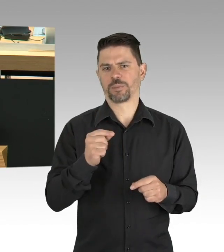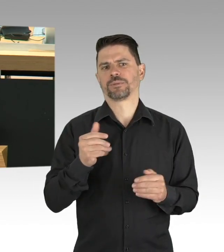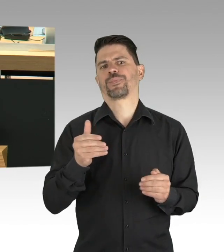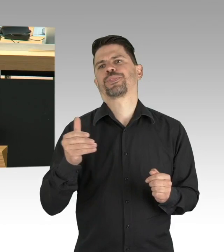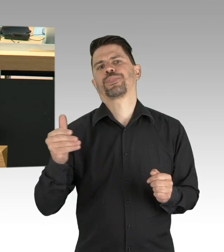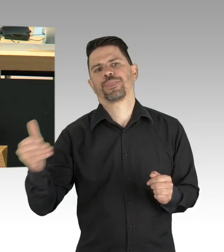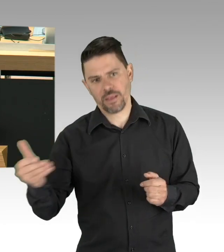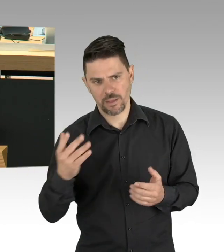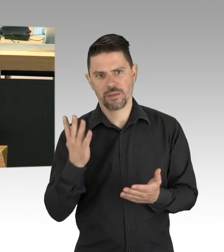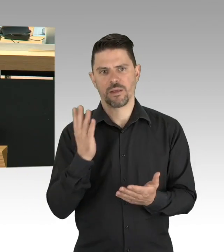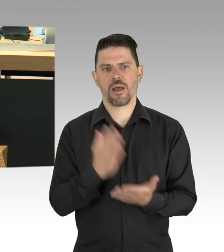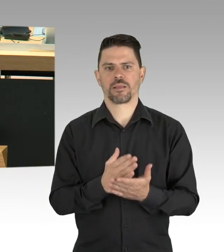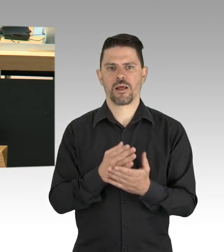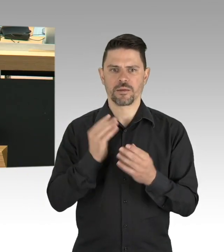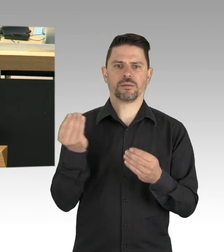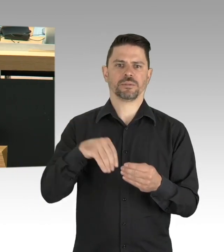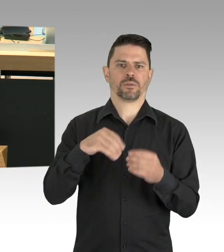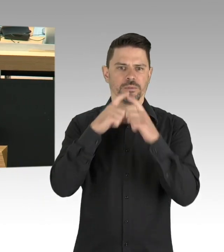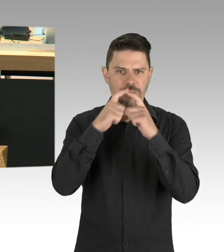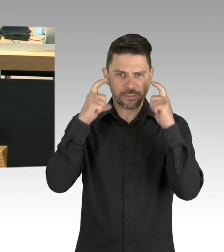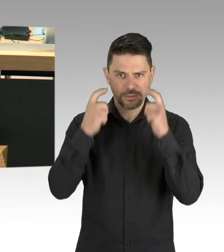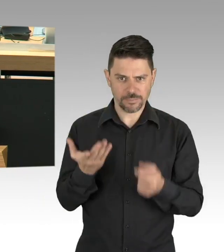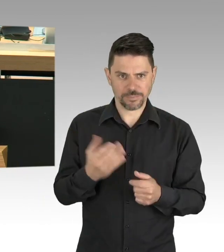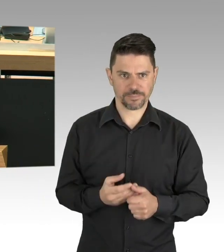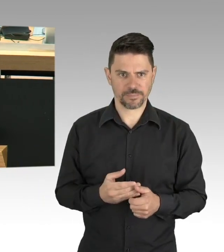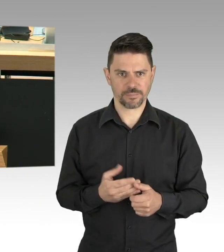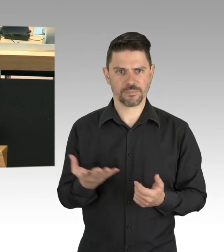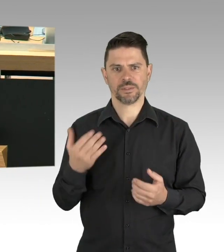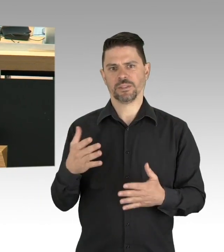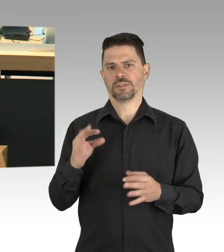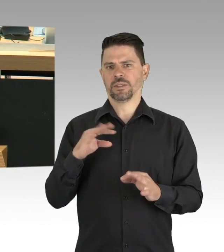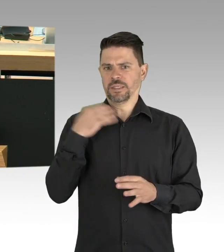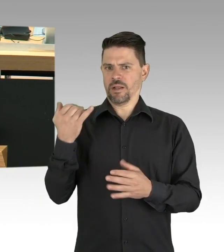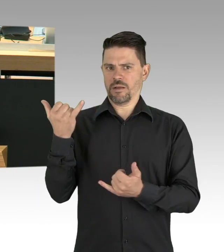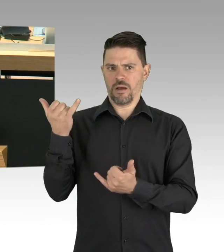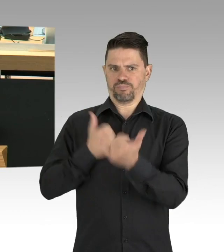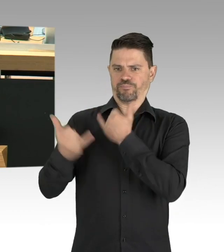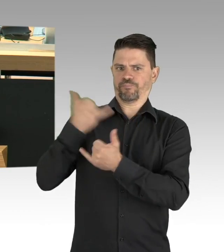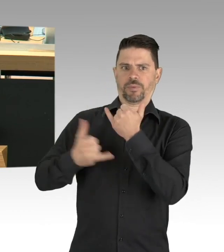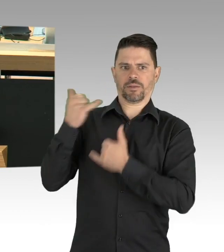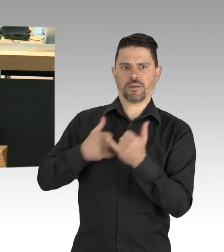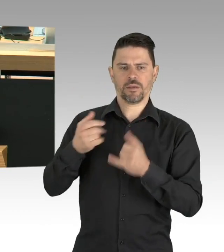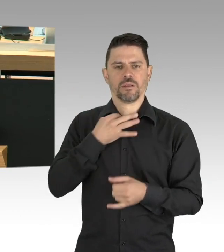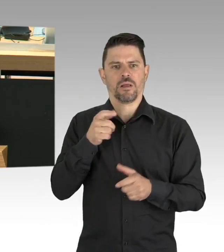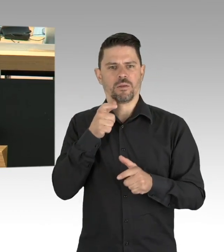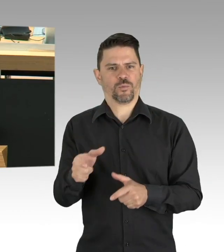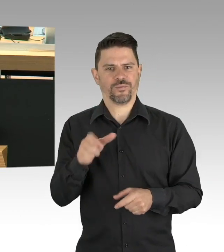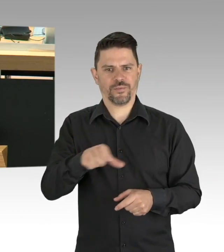Von dem Restaurant leben meine ganze Familie, das sind meine Frau und ich und unsere drei Kinder